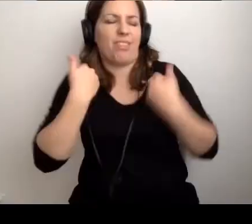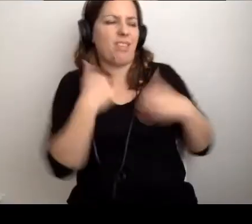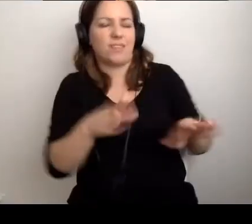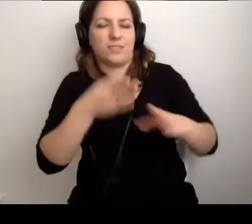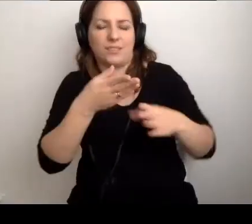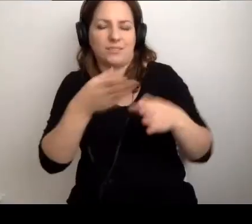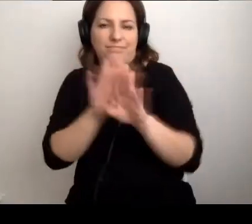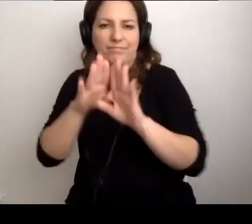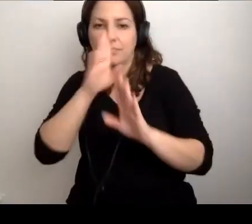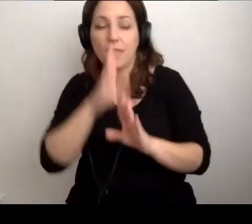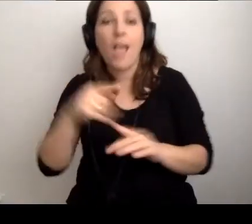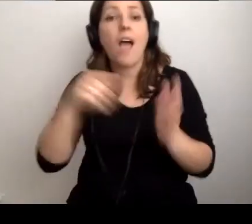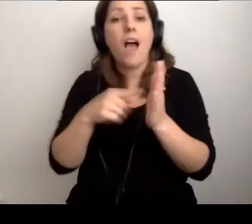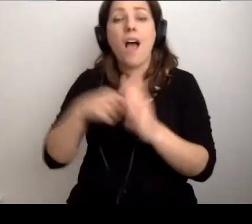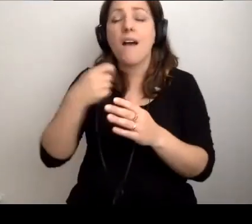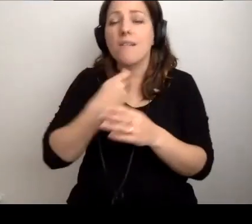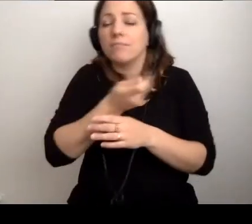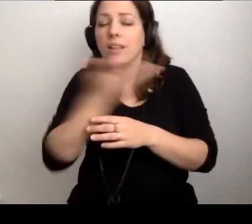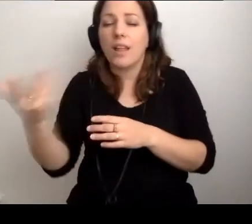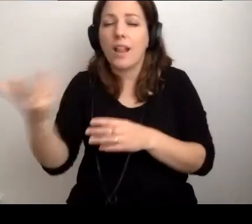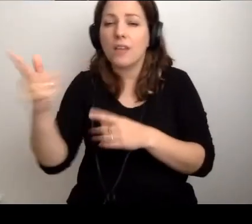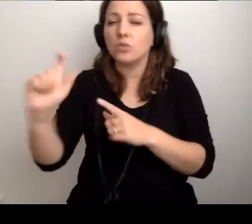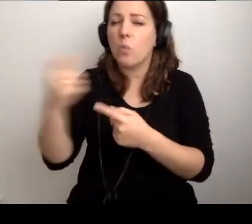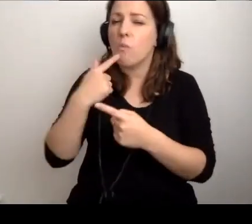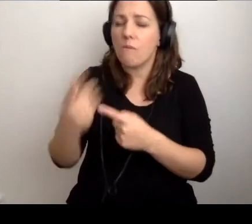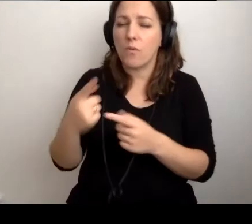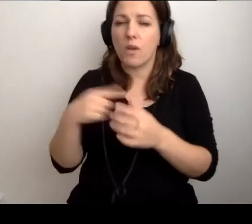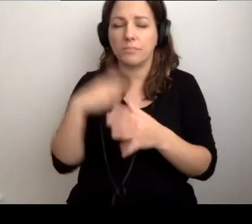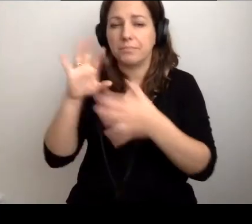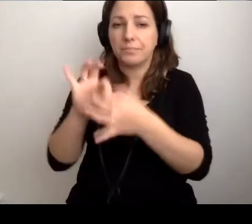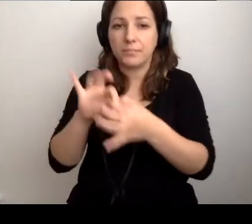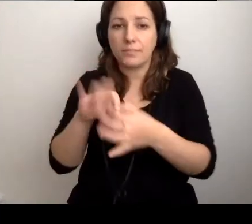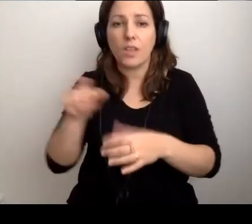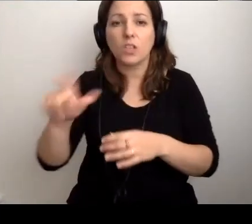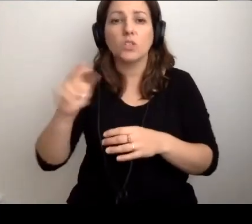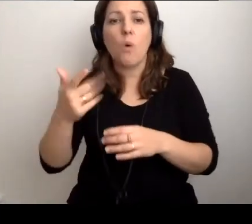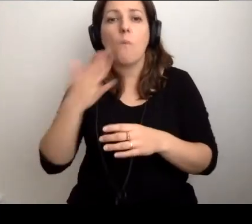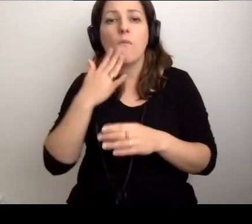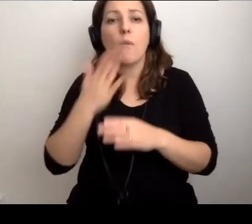MAŁGORZATA: Odniosę się do kilku rzeczy. Najpierw do tego, co wybrzmiało przed chwilą.